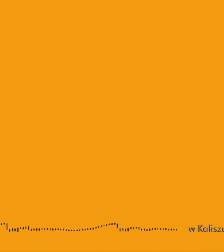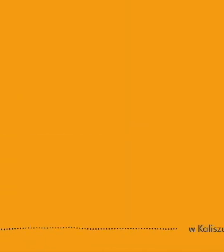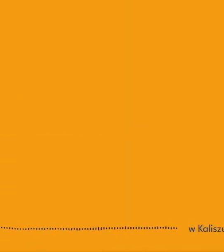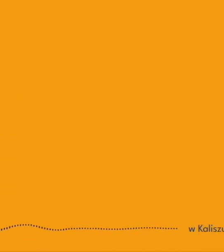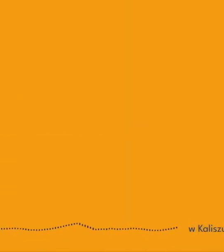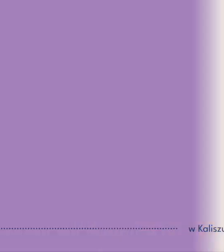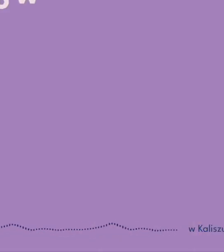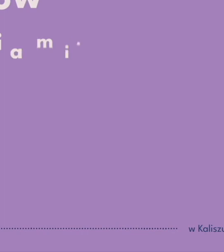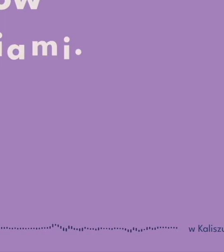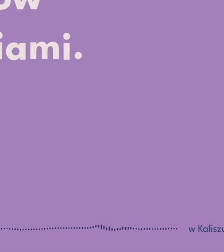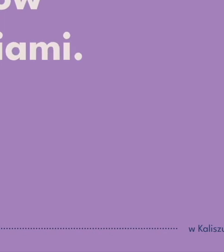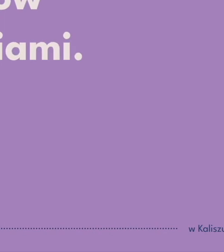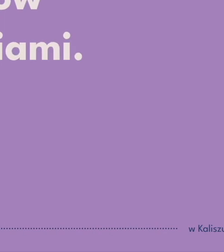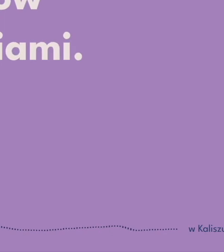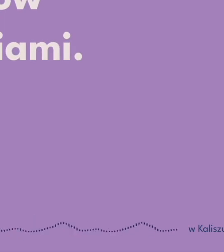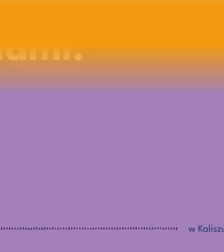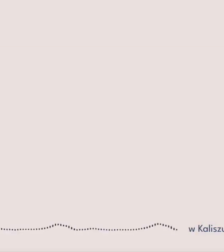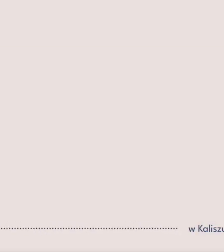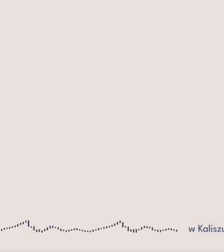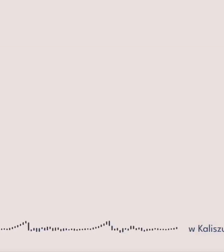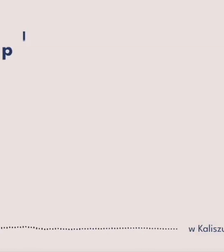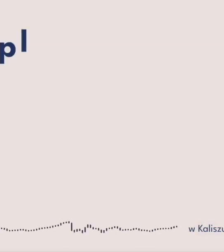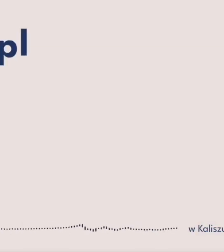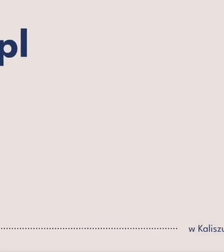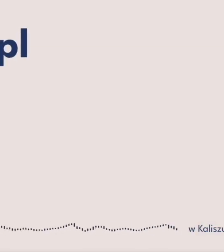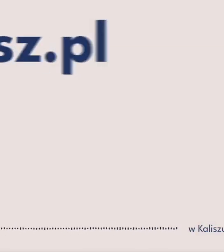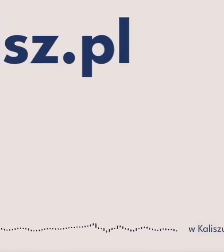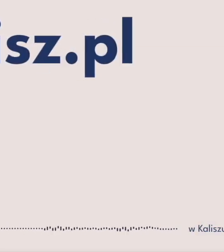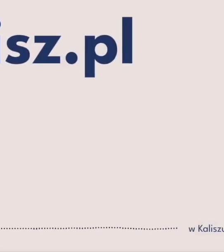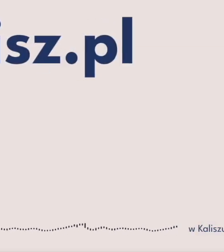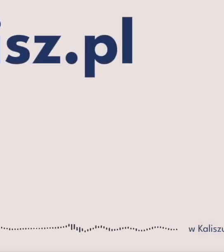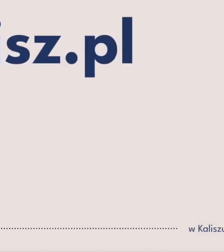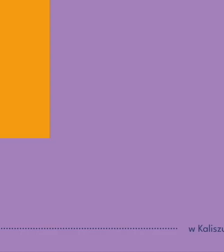dla widzów z niepełnosprawnościami więcej na teatr.kalisz.pl [Muzyka]